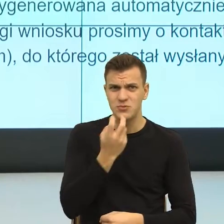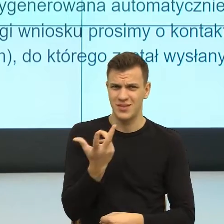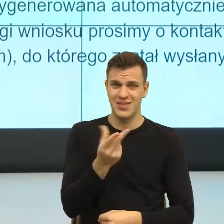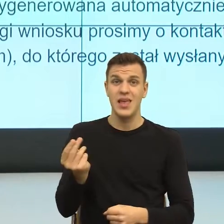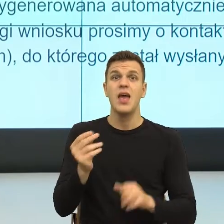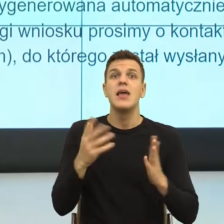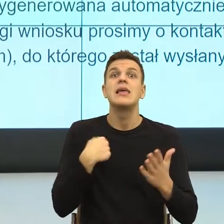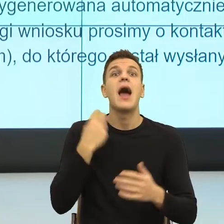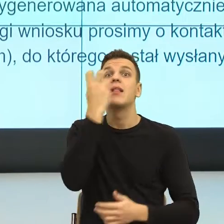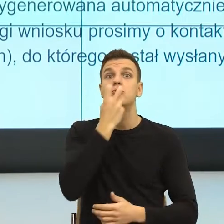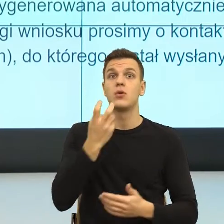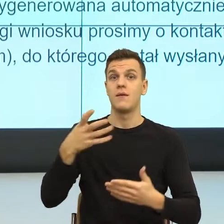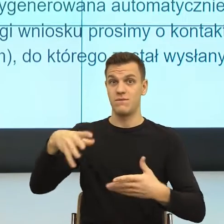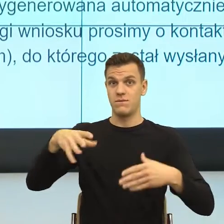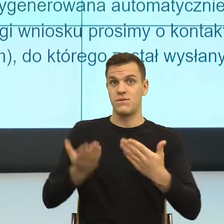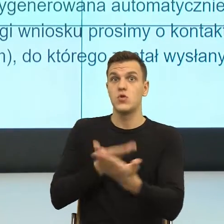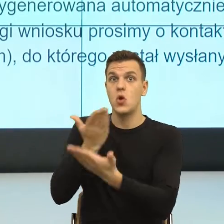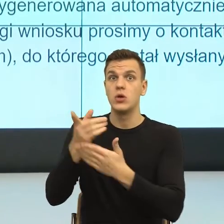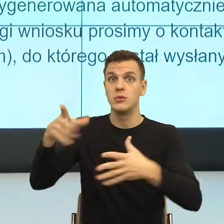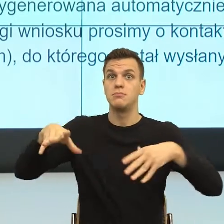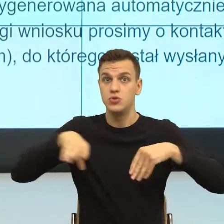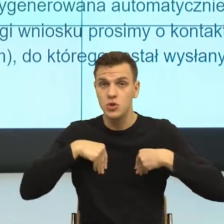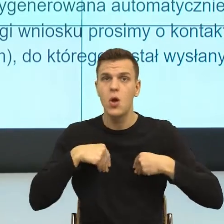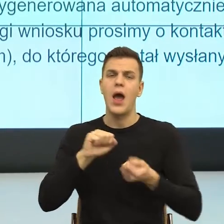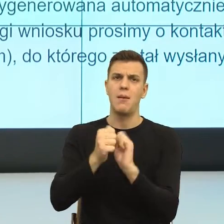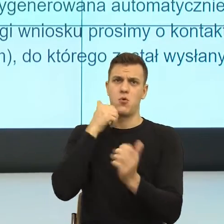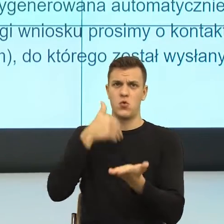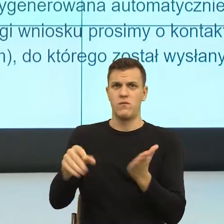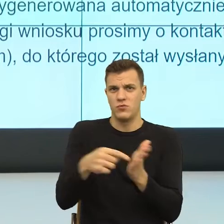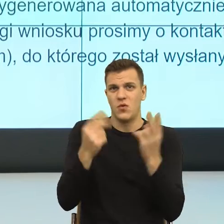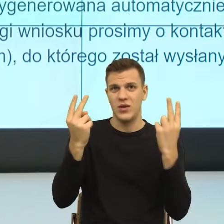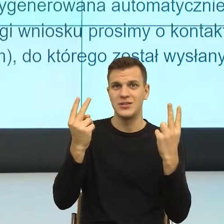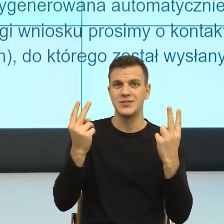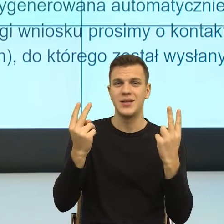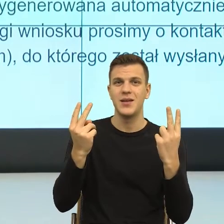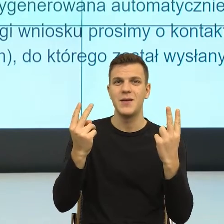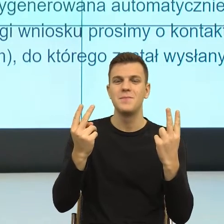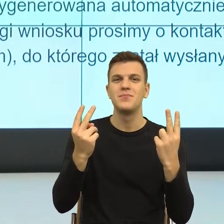I teraz zobaczcie Państwo znowu te podkategorie są pod scenami.